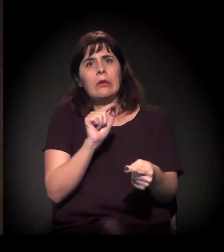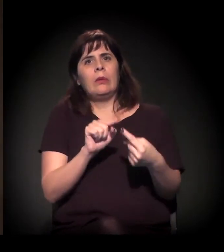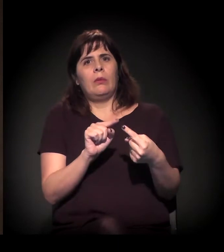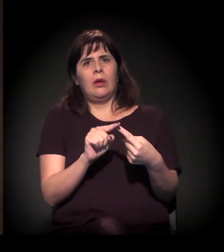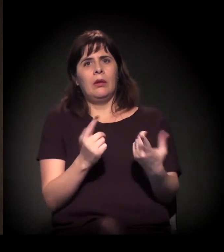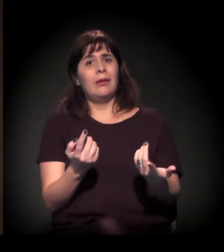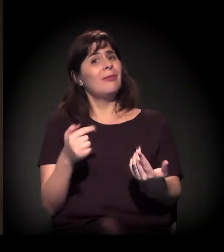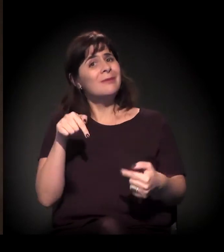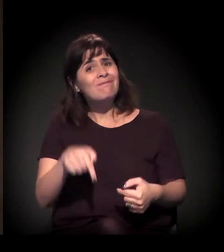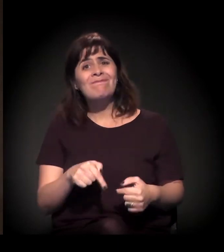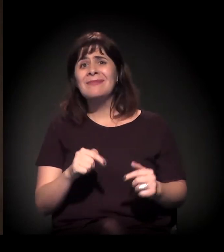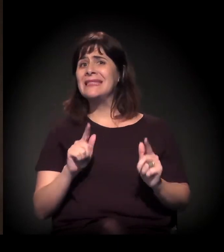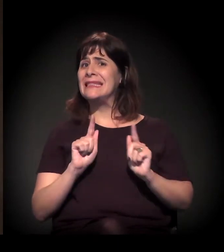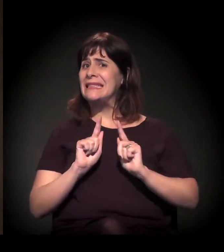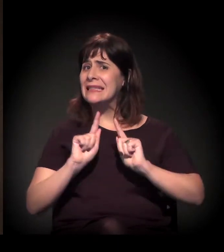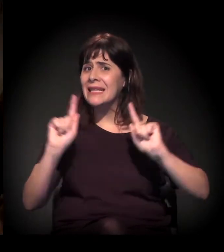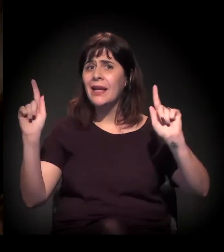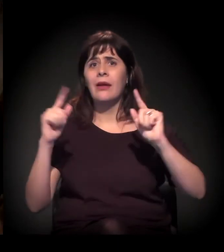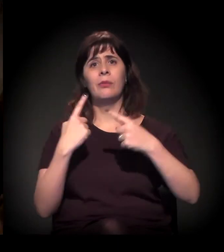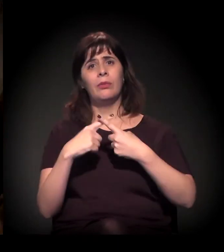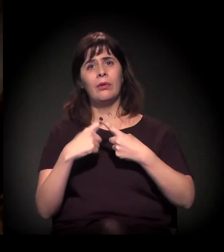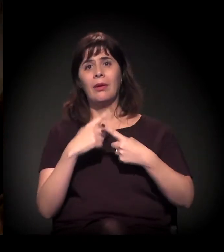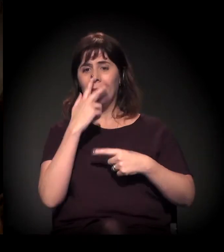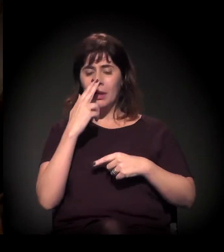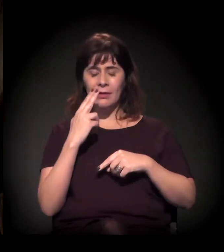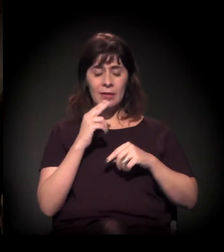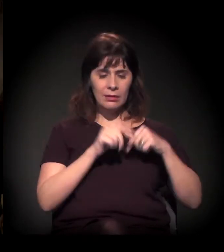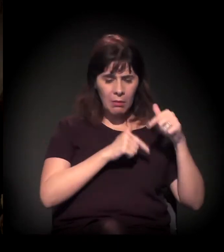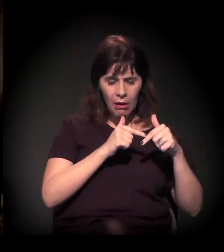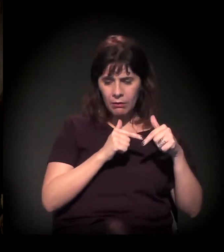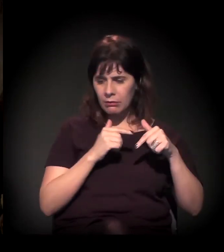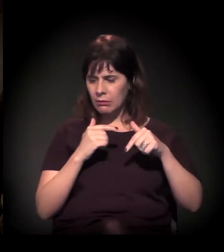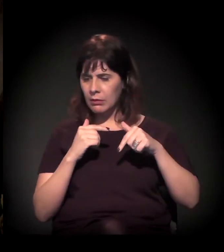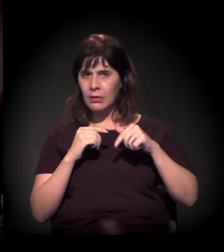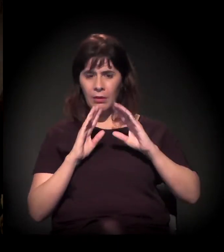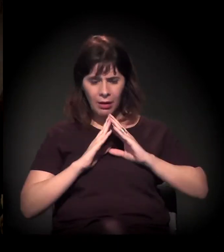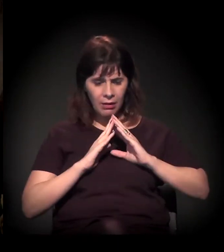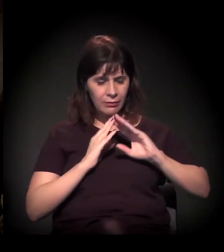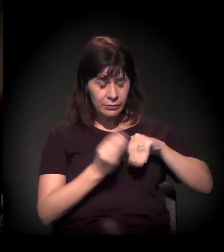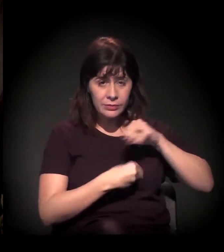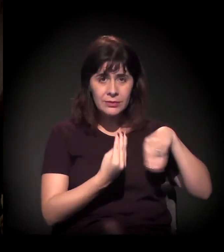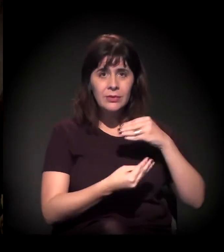Inclusive, misturando o local de trabalho com o local de moradia. Eulina e os companheiros sabem disso,